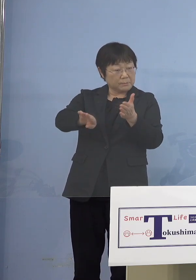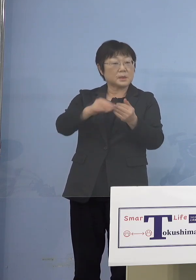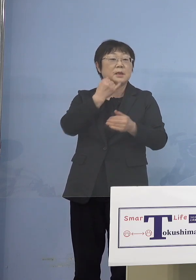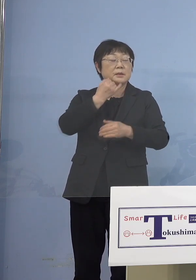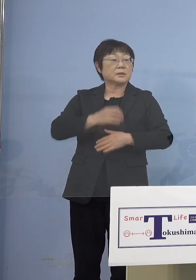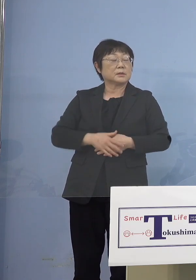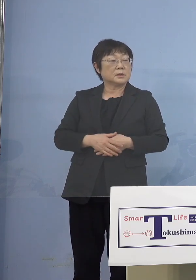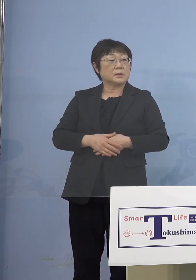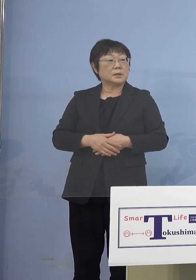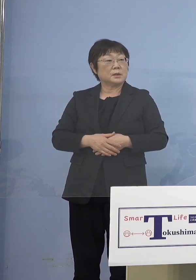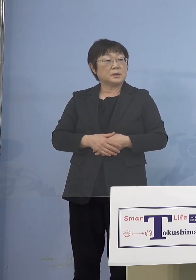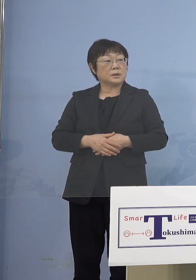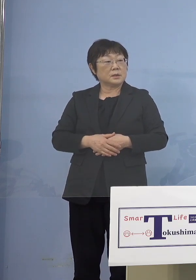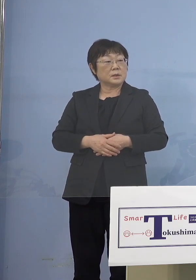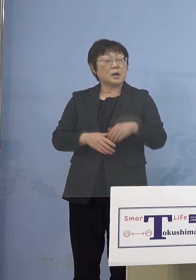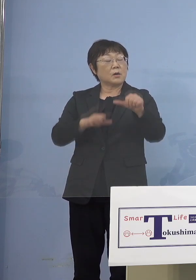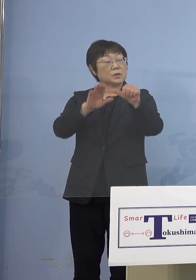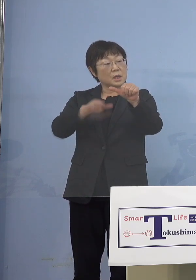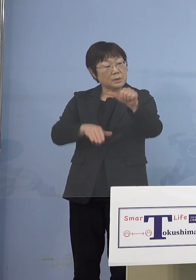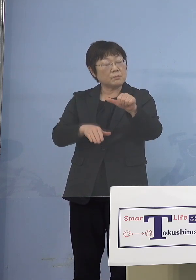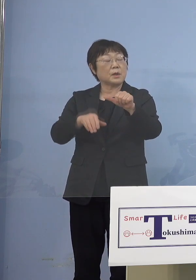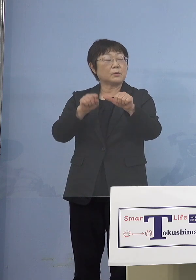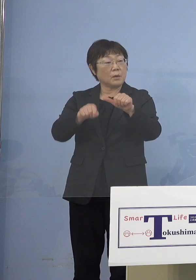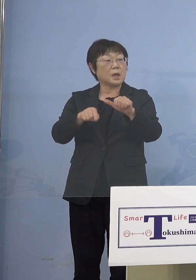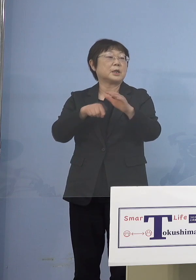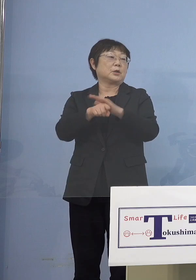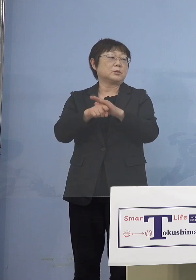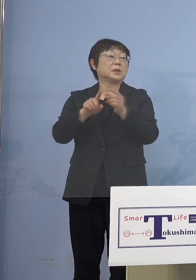5歳未満は理由です なぜそこをやるのか